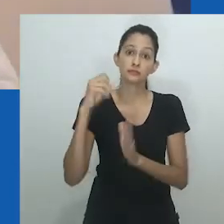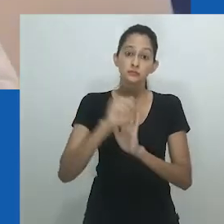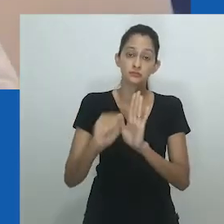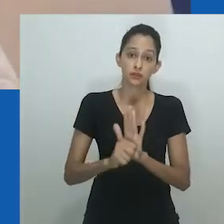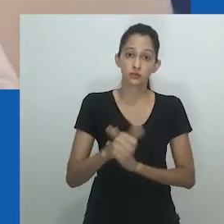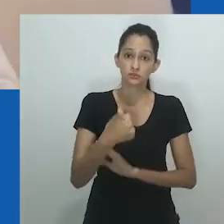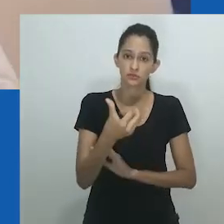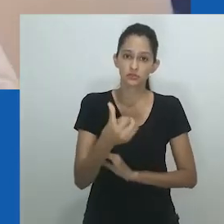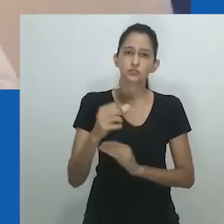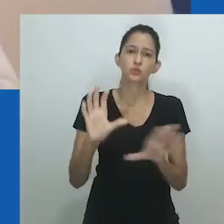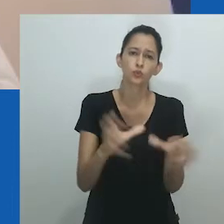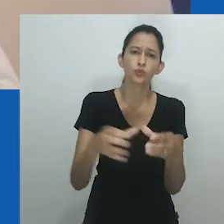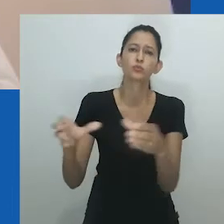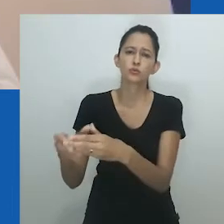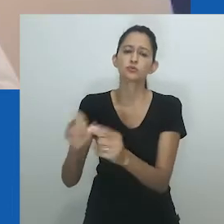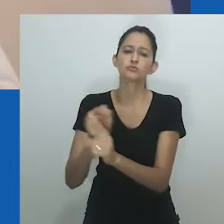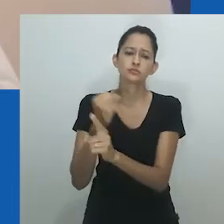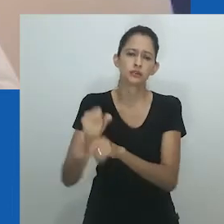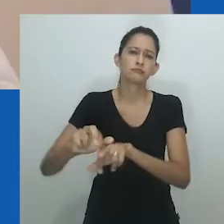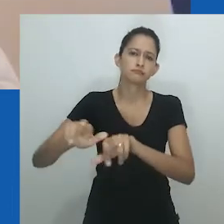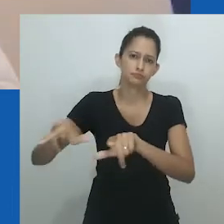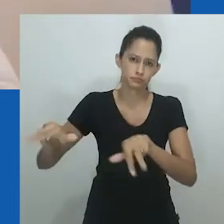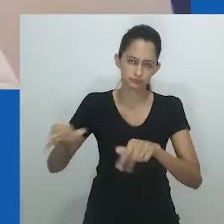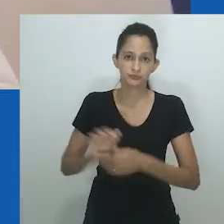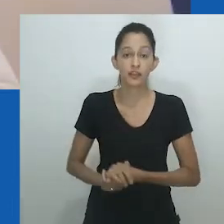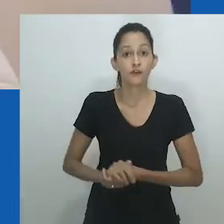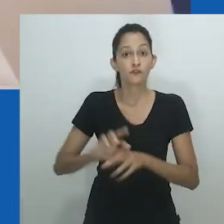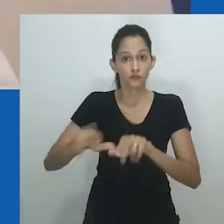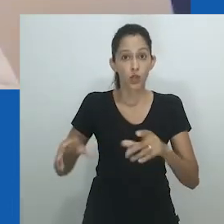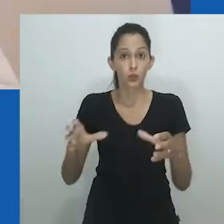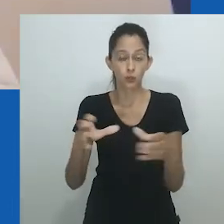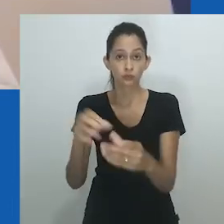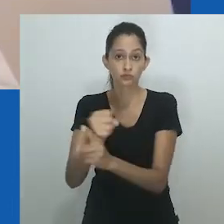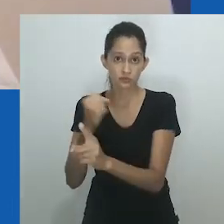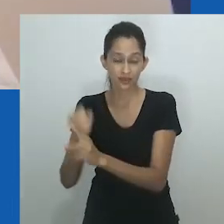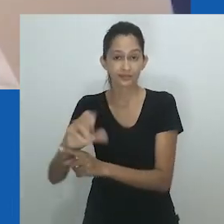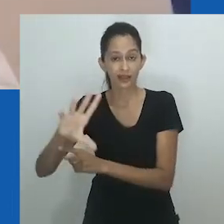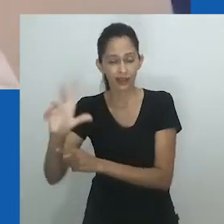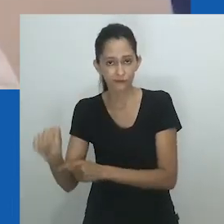a elite educada e os convertidos cristãos logo a abandonaram no período colonial.